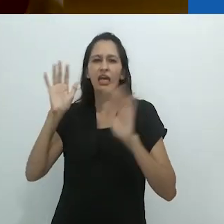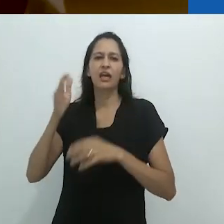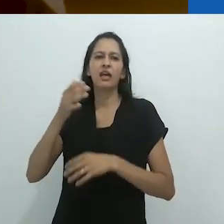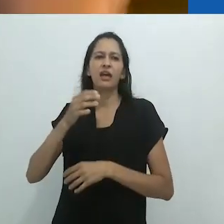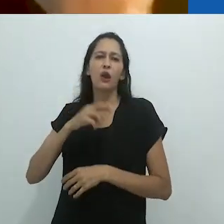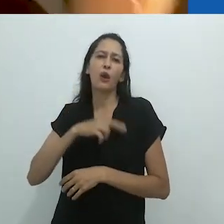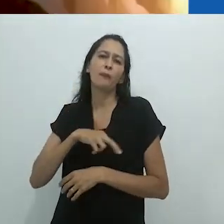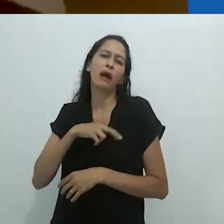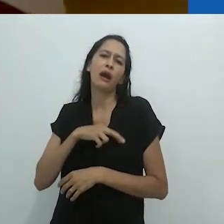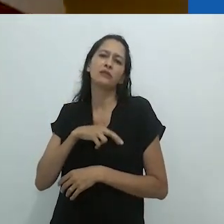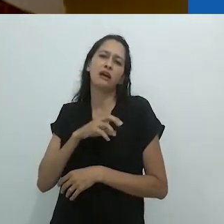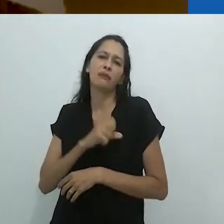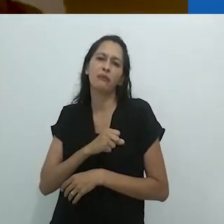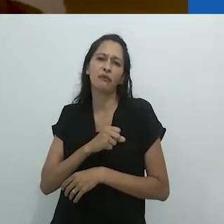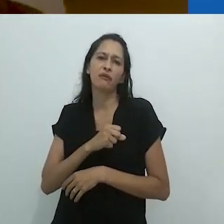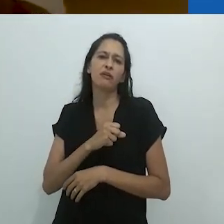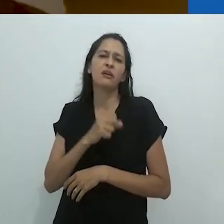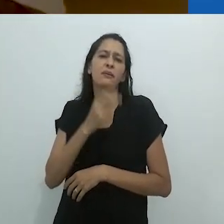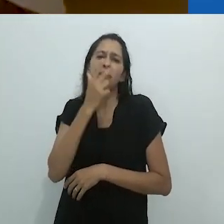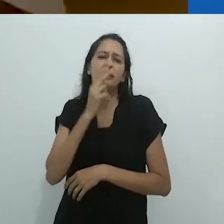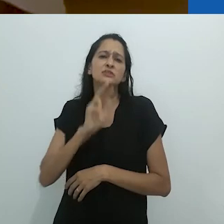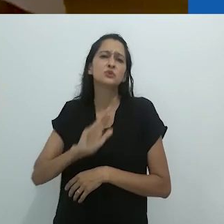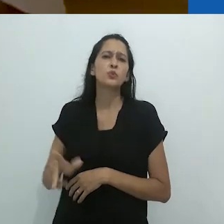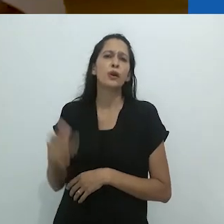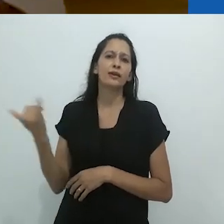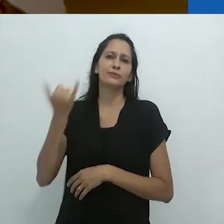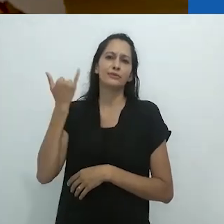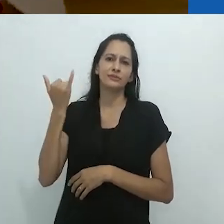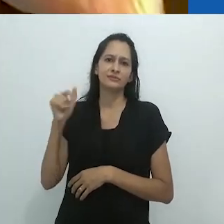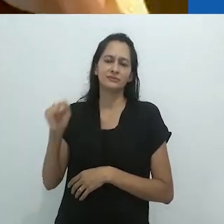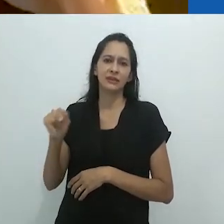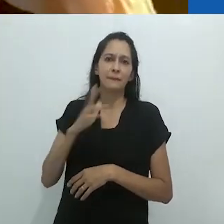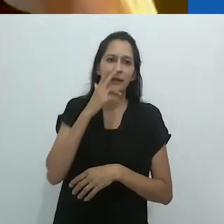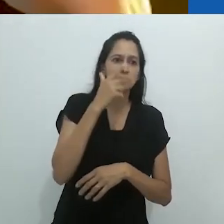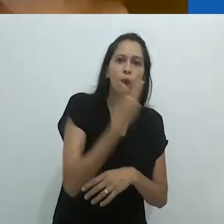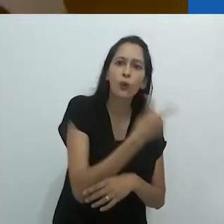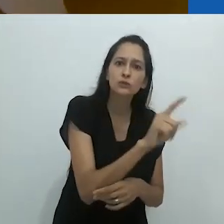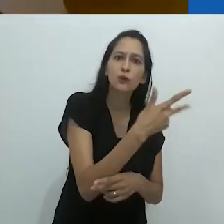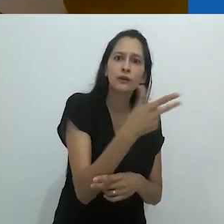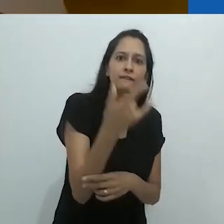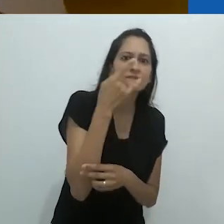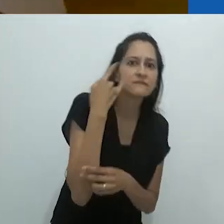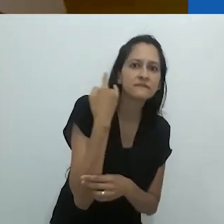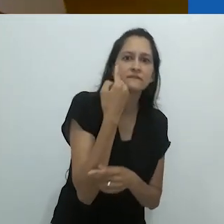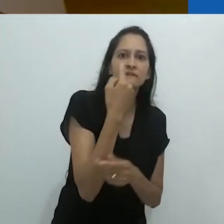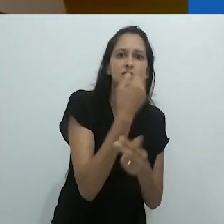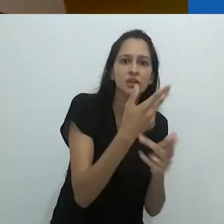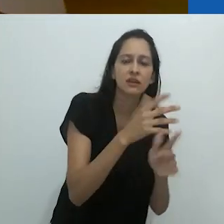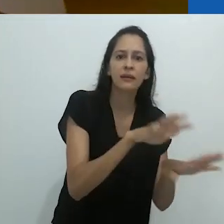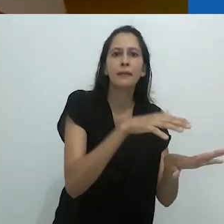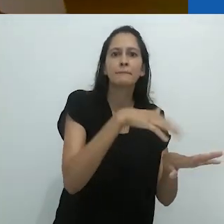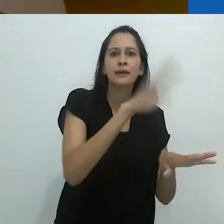um idiota romântico, como um sonhador fascinado.